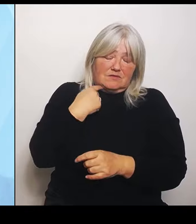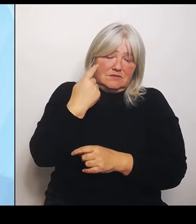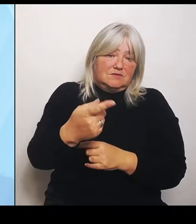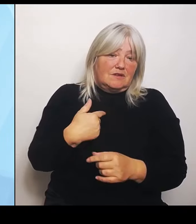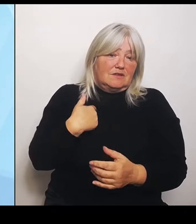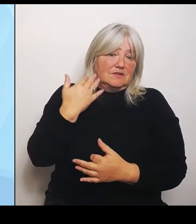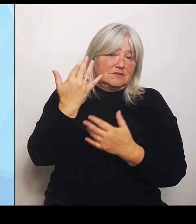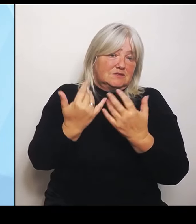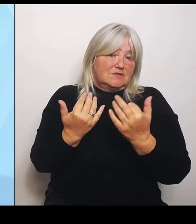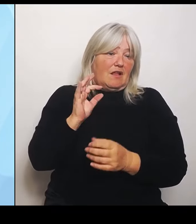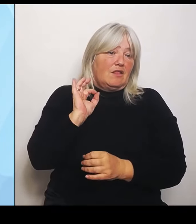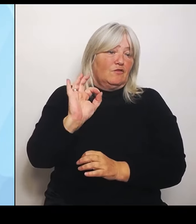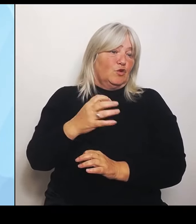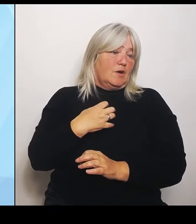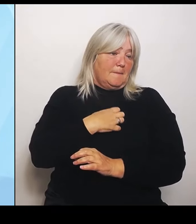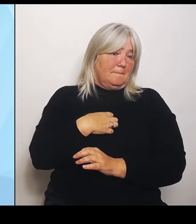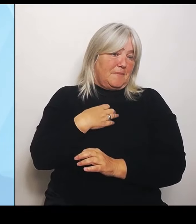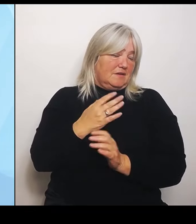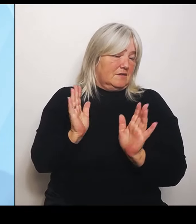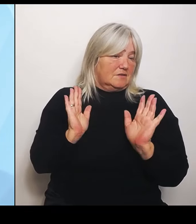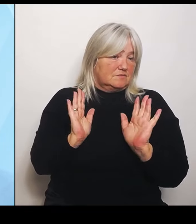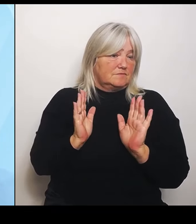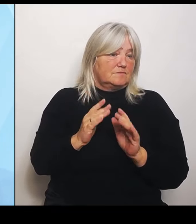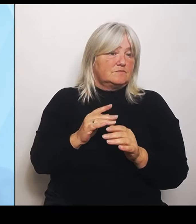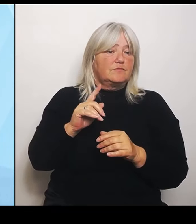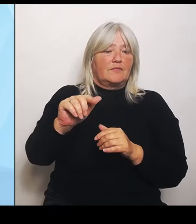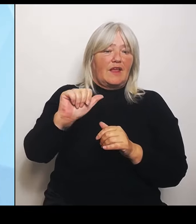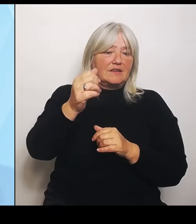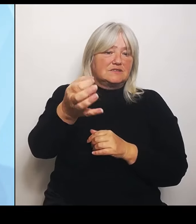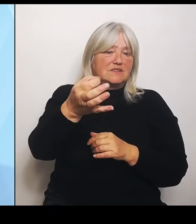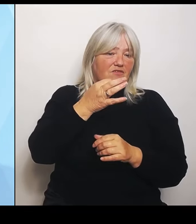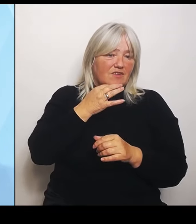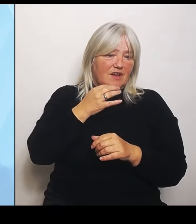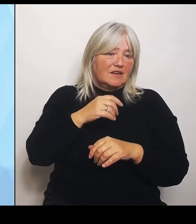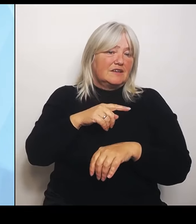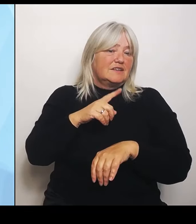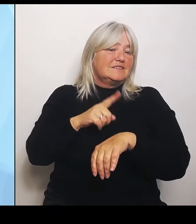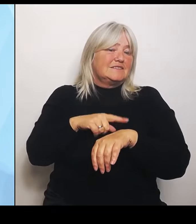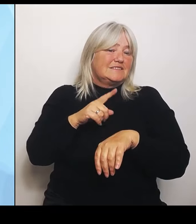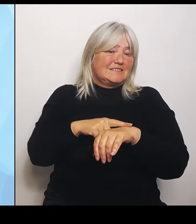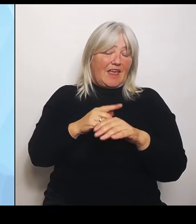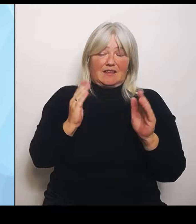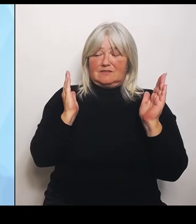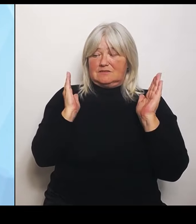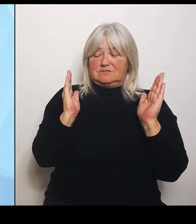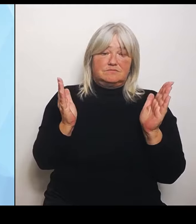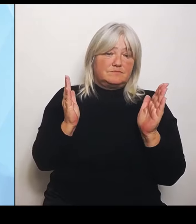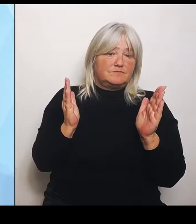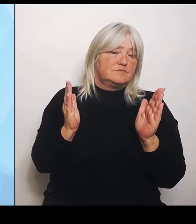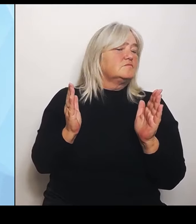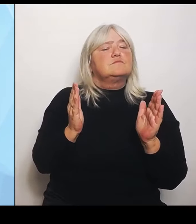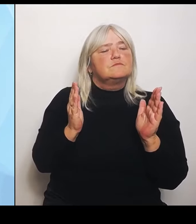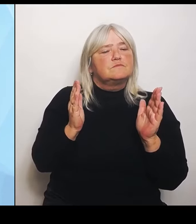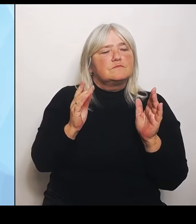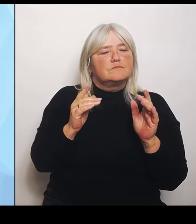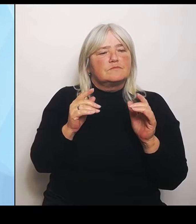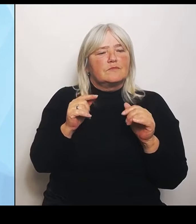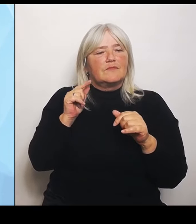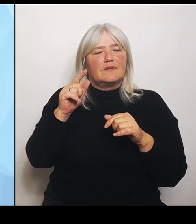Frage, was den Zeithorizont anbelangt. Die Reform selbst kommt zwar jetzt, und sie wird natürlich jetzt auch vollzogen und diskutiert